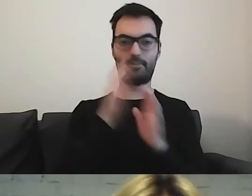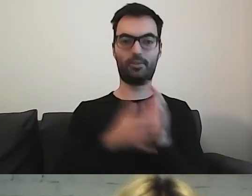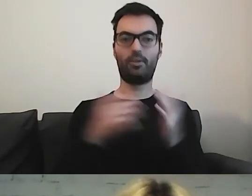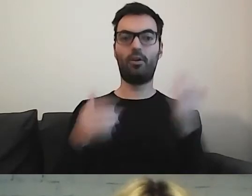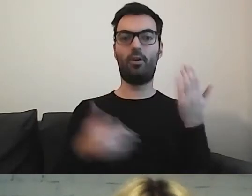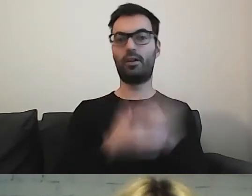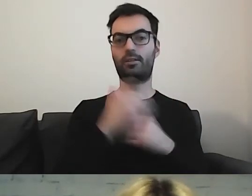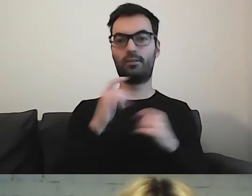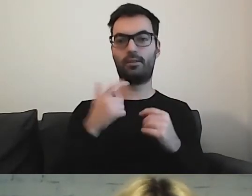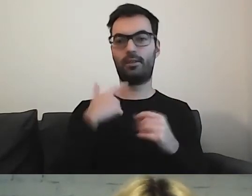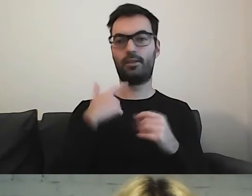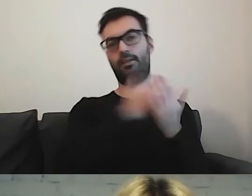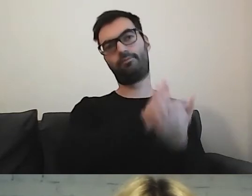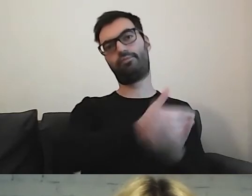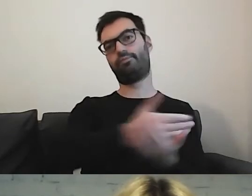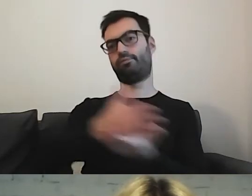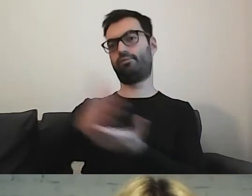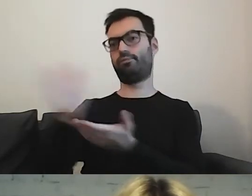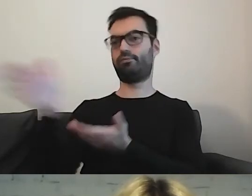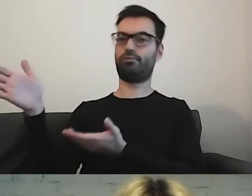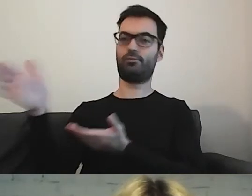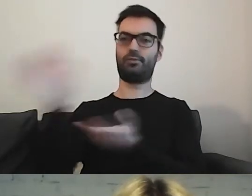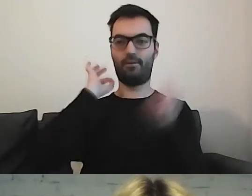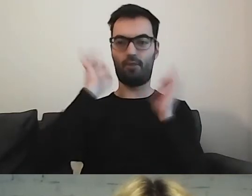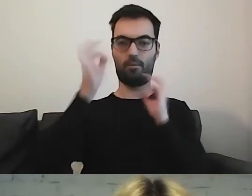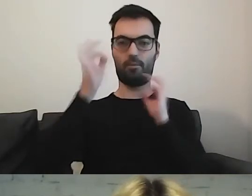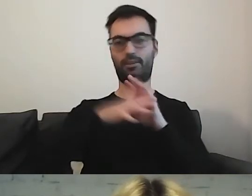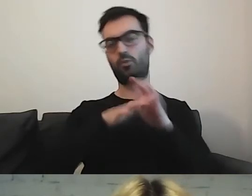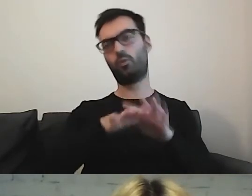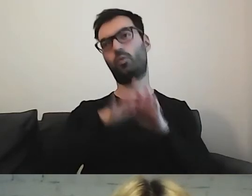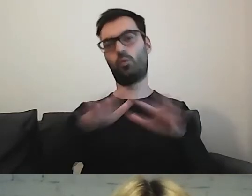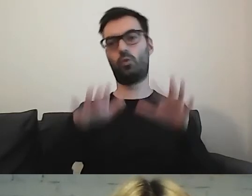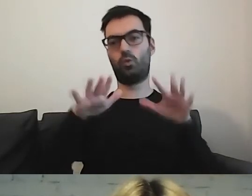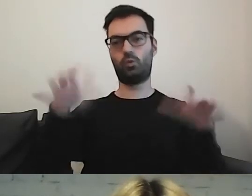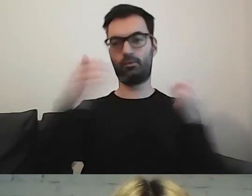że mamy całą paletę informacji o działalności.